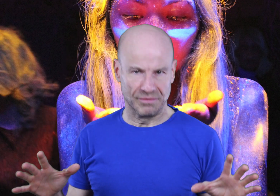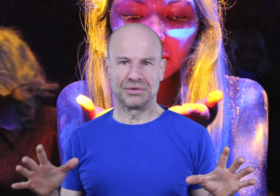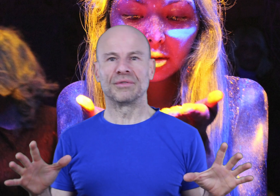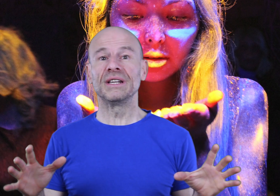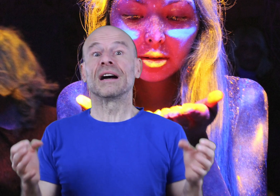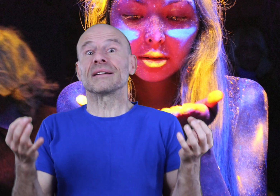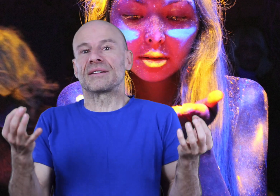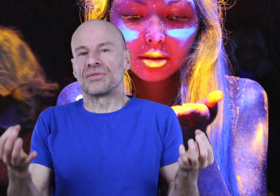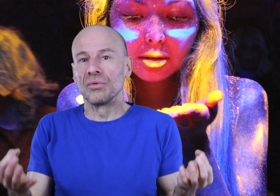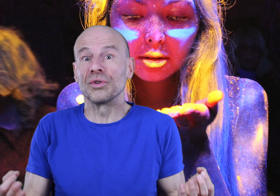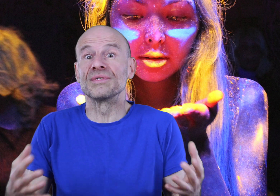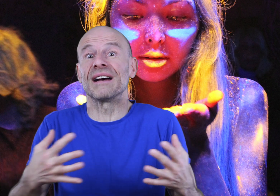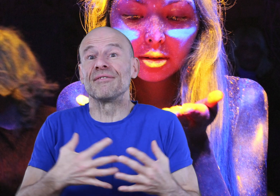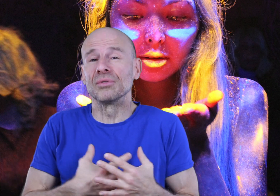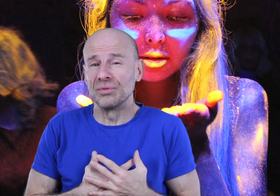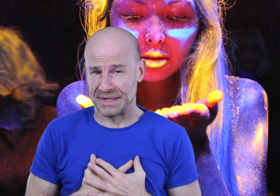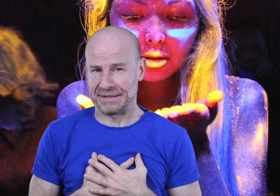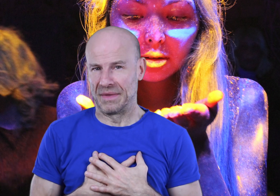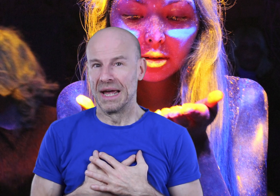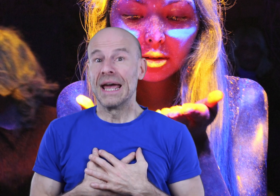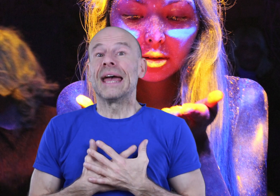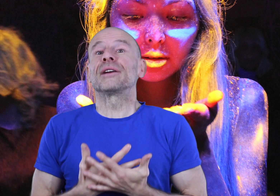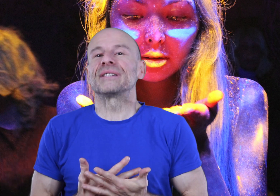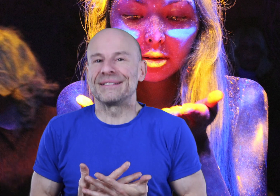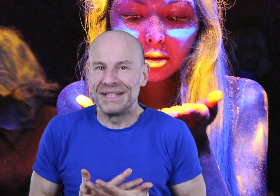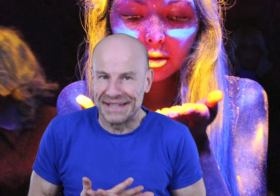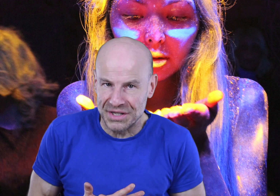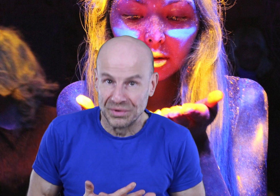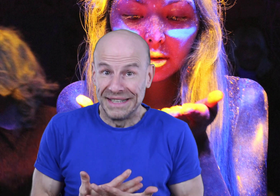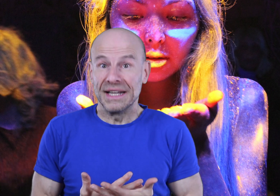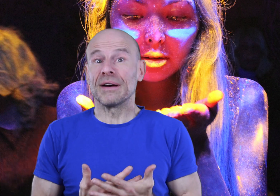dans votre vie grâce à ce don que nous avons tous, et que cette méditation guidée va